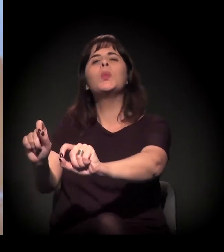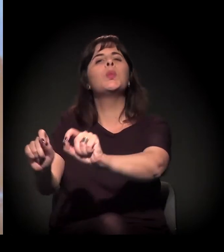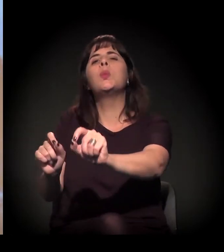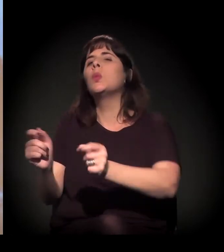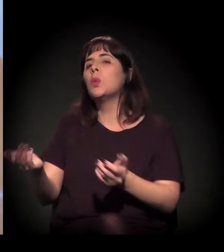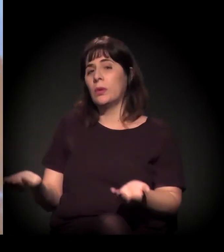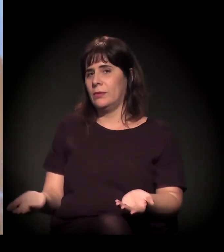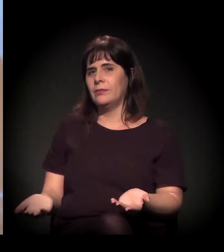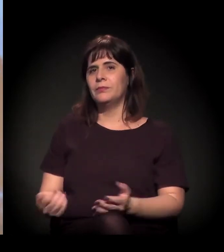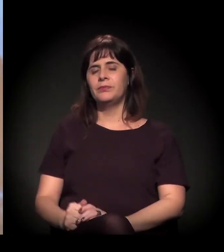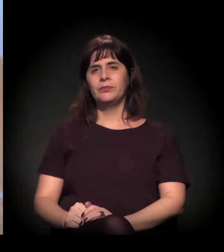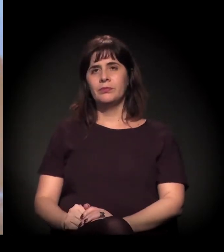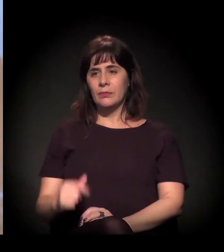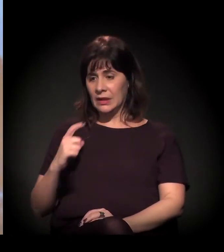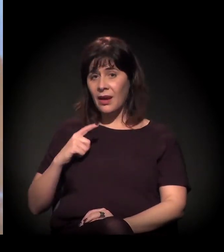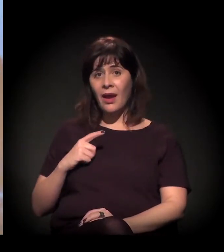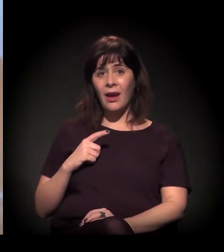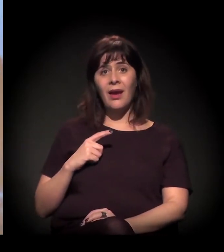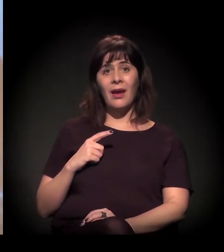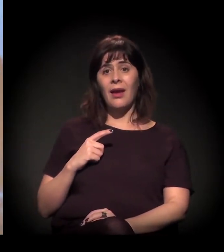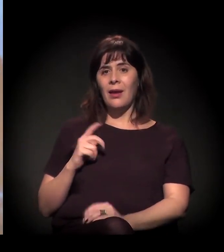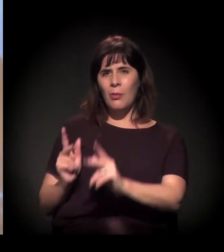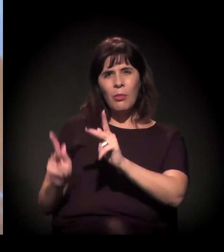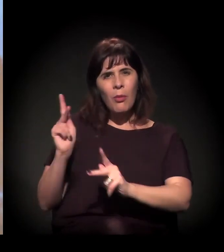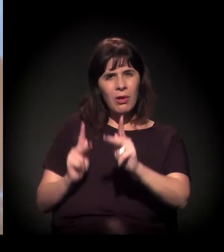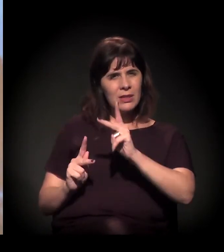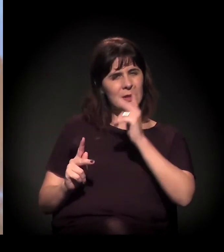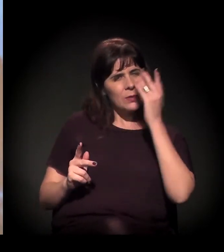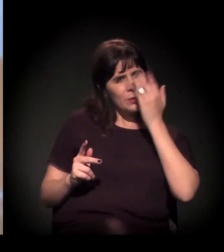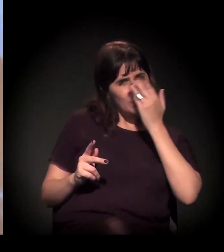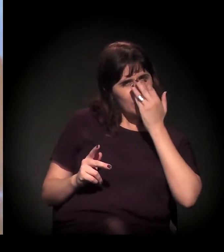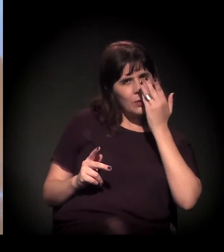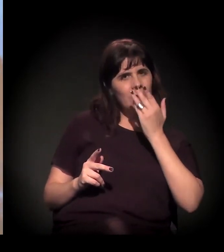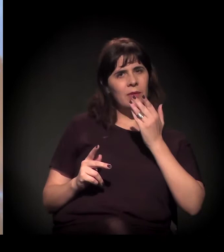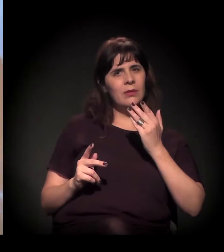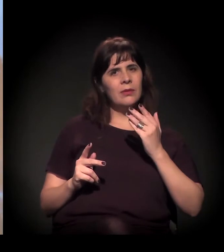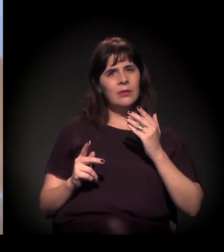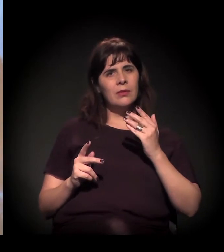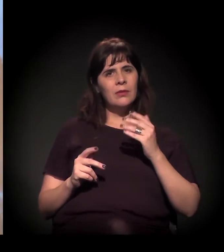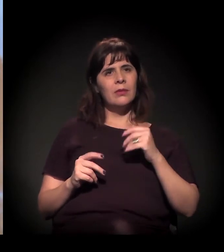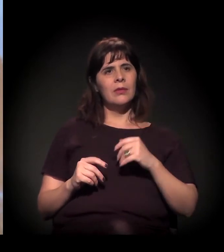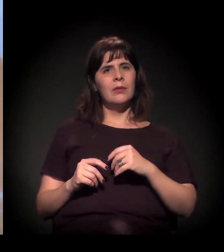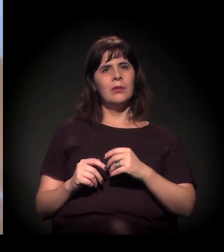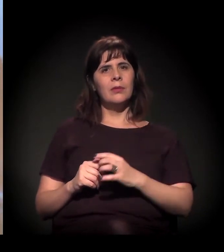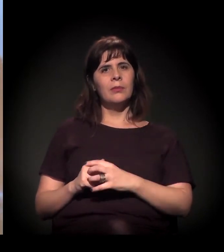Acho outra coisa: quando você estava falando de população invisível...